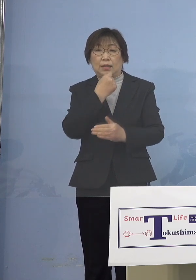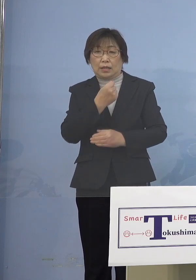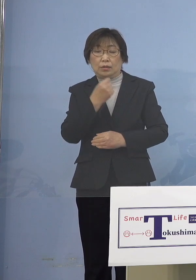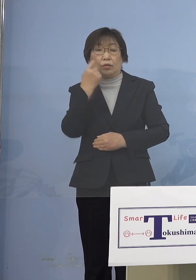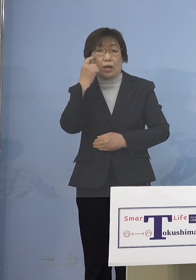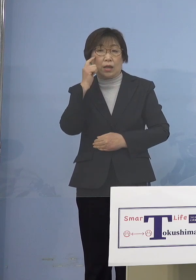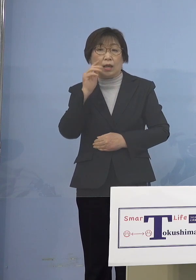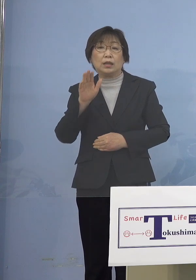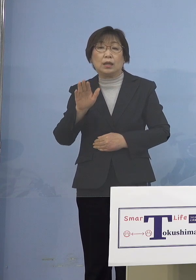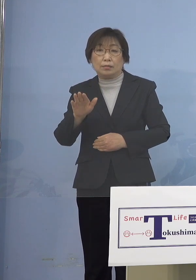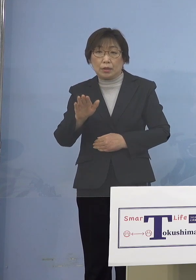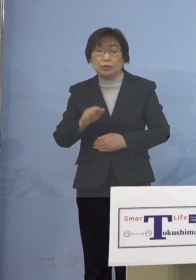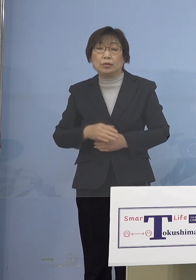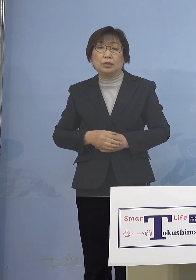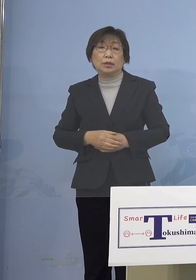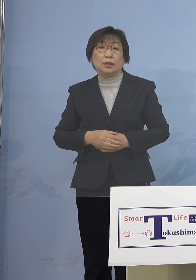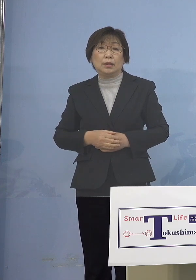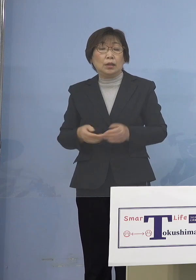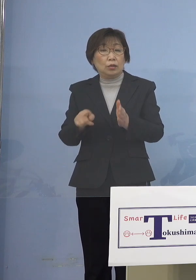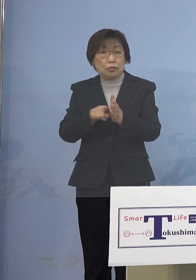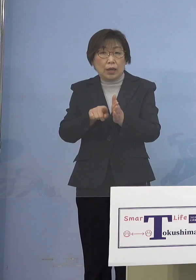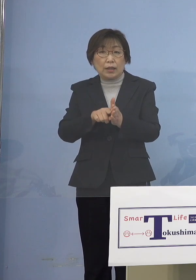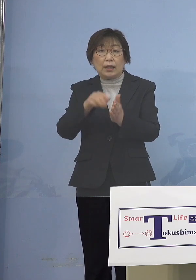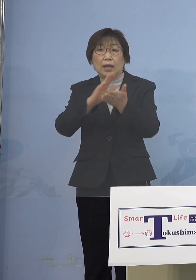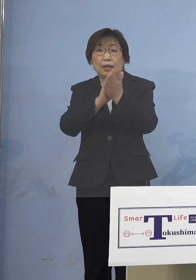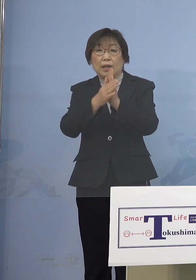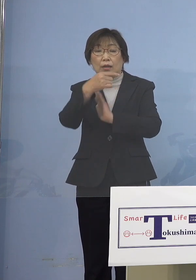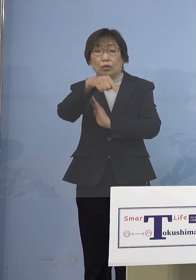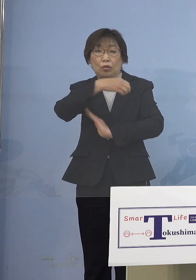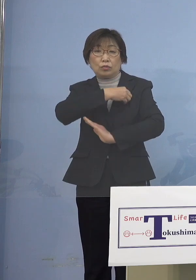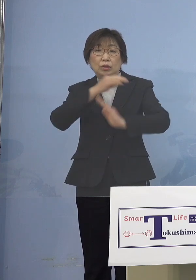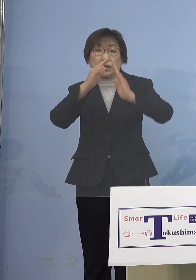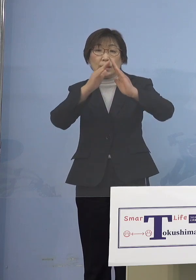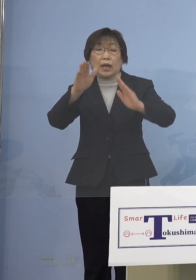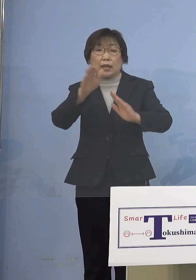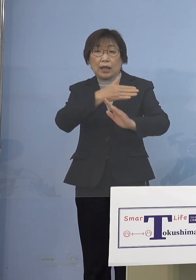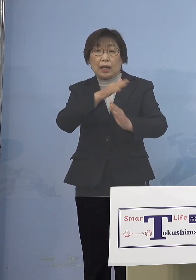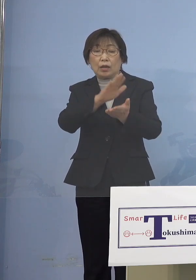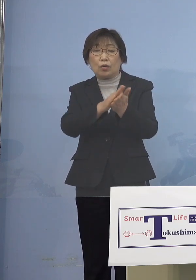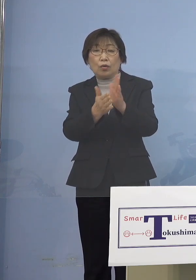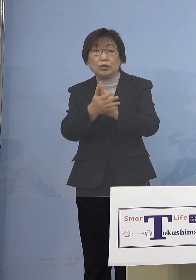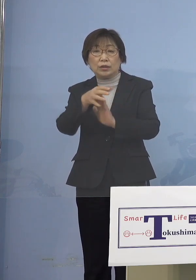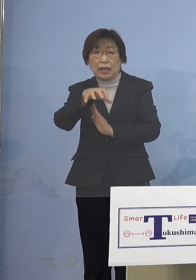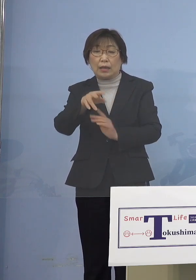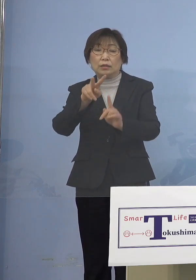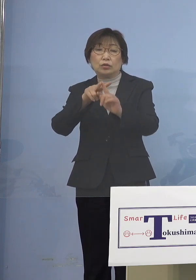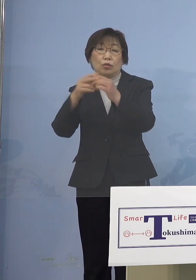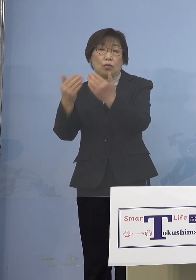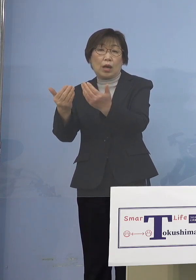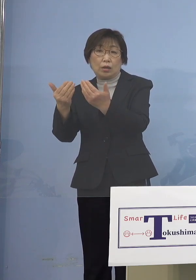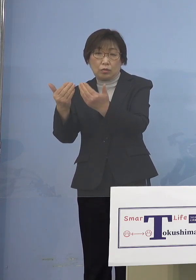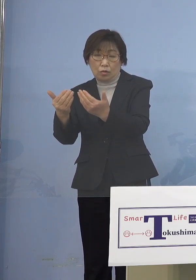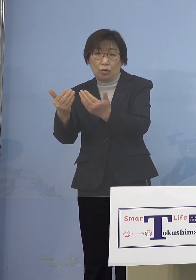そして加えて県の教育委員会の方から 幼稚園、小学校についてでありますが